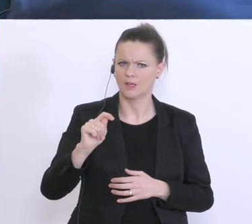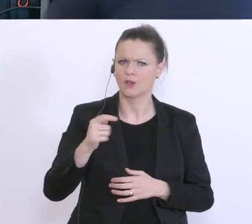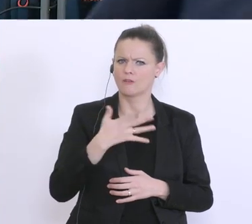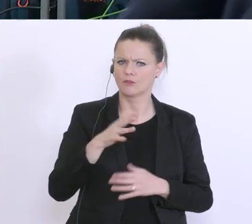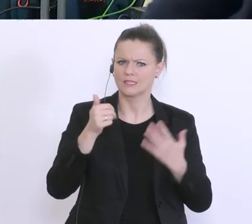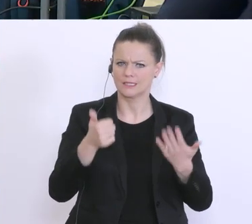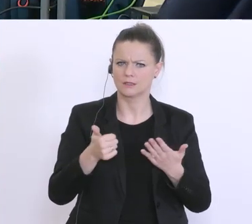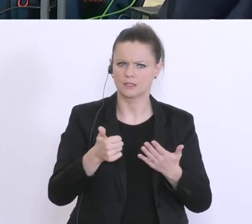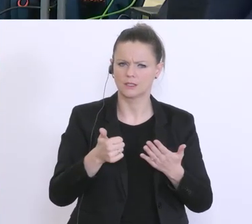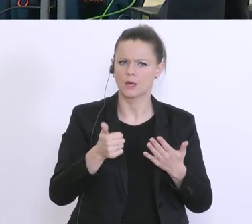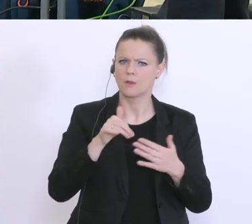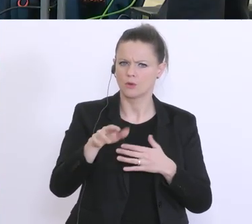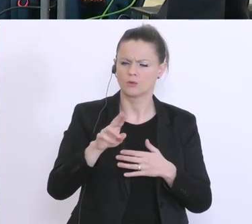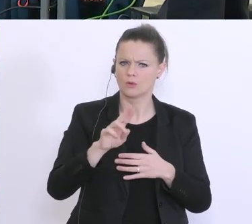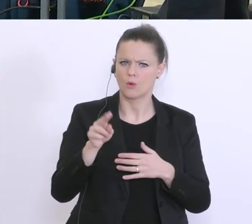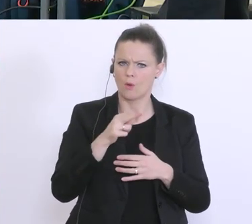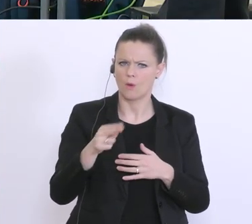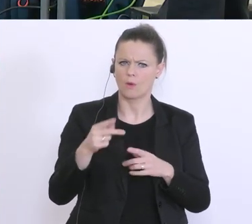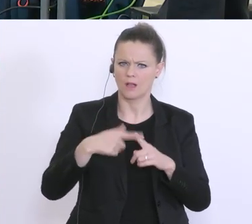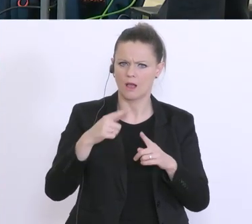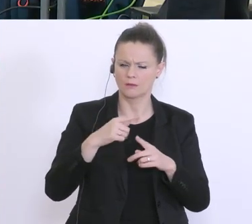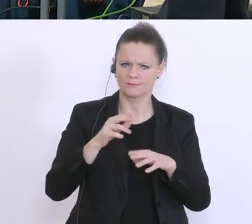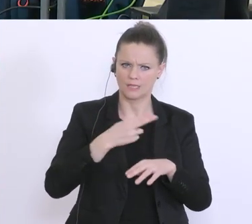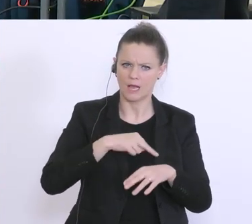Gestern hat aber die Frau Minister Köstinger gesagt, es werde auf 1 Milliarde aufgestockt.